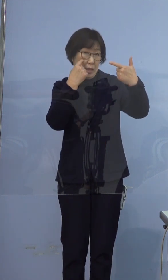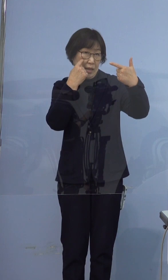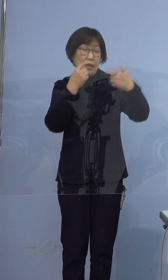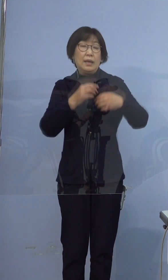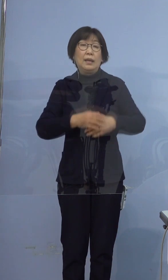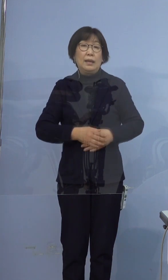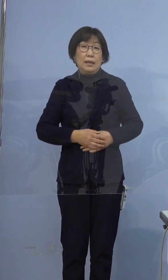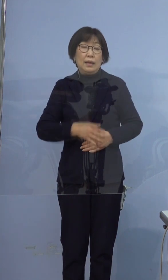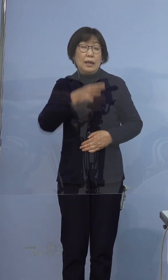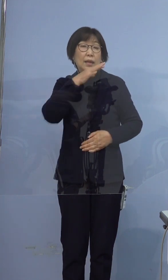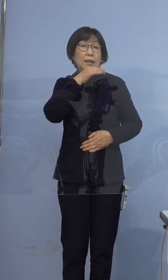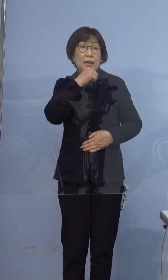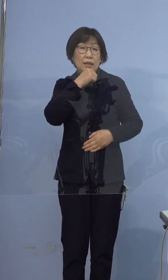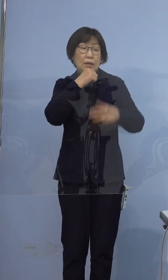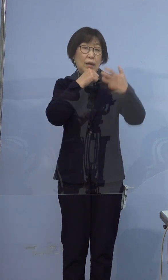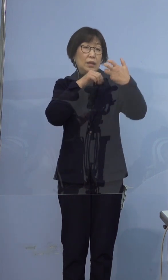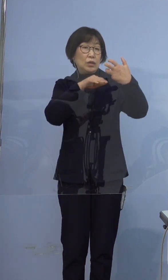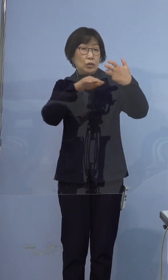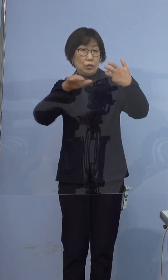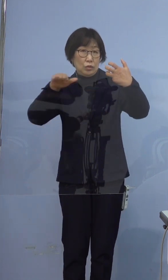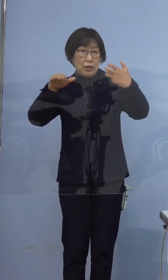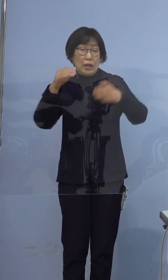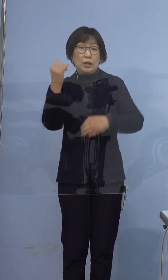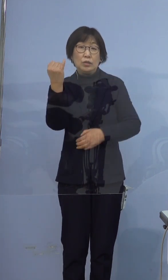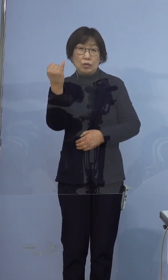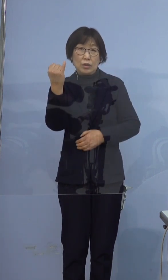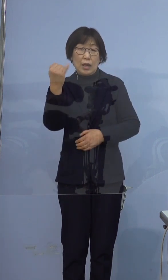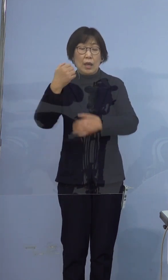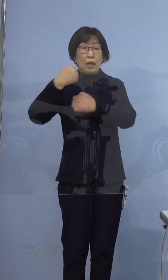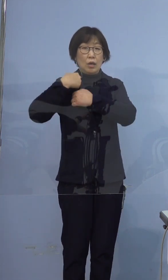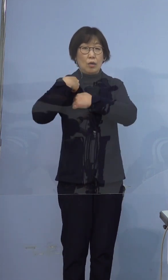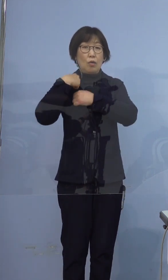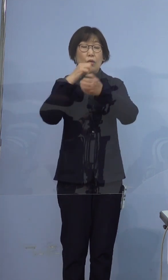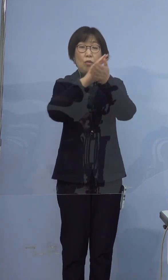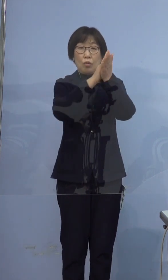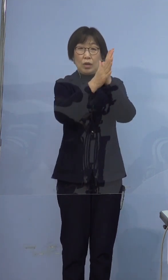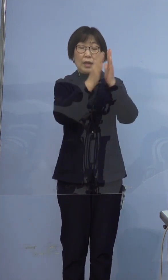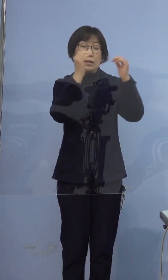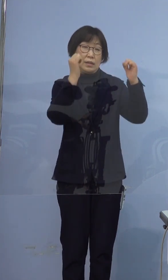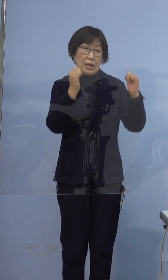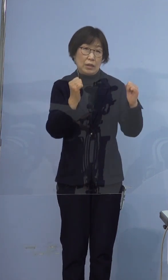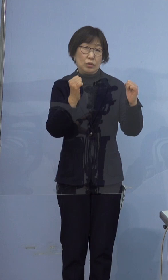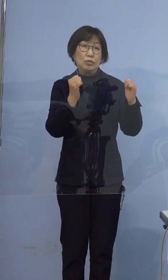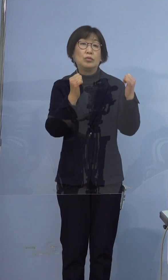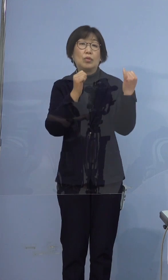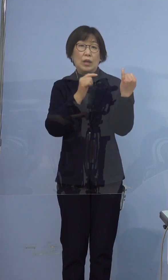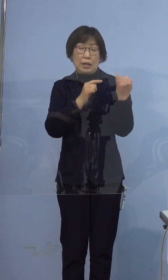年代は80代、女性 兵庫県在住の方であります